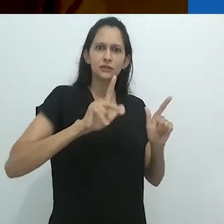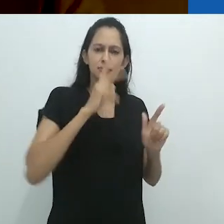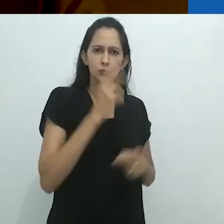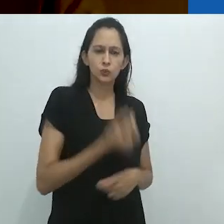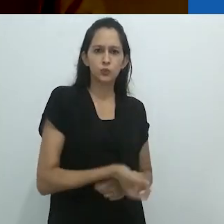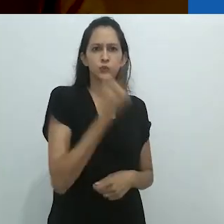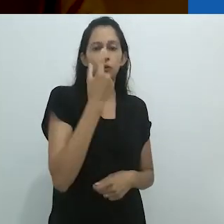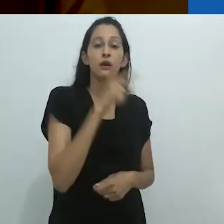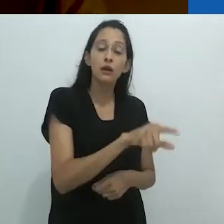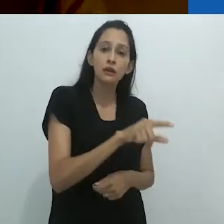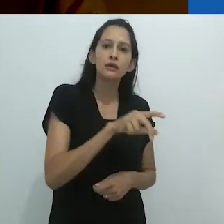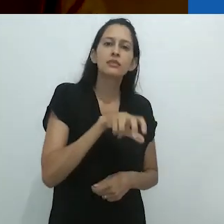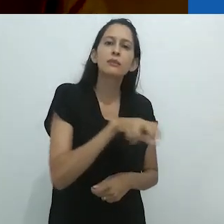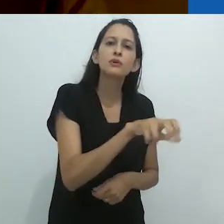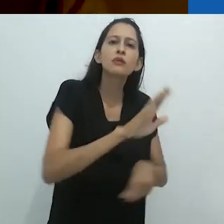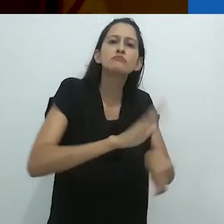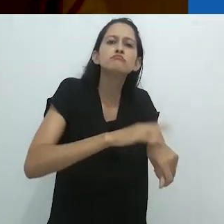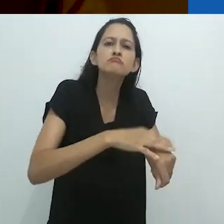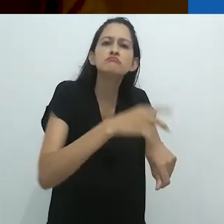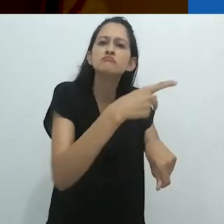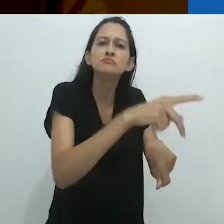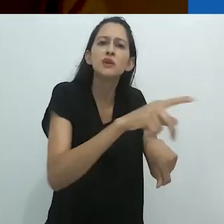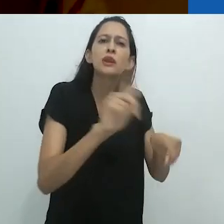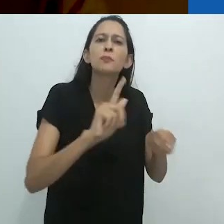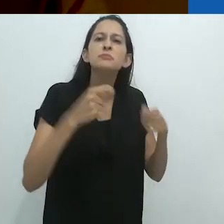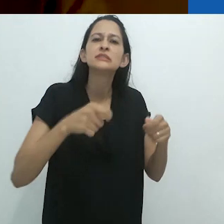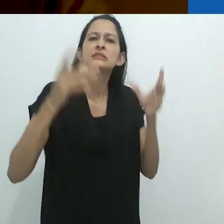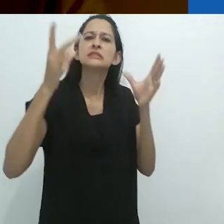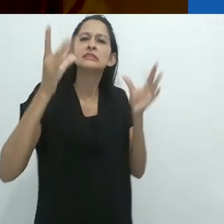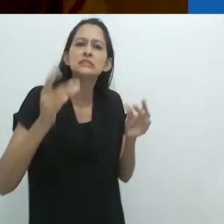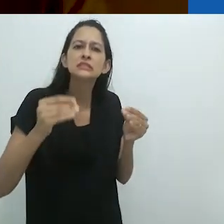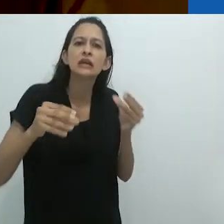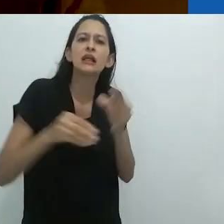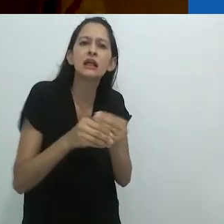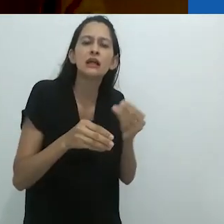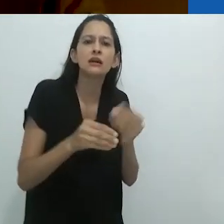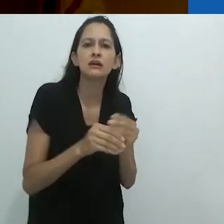O tamanduá faz tudo isso ele mesmo,